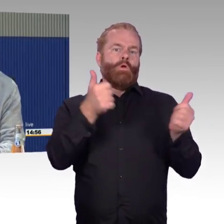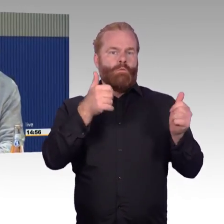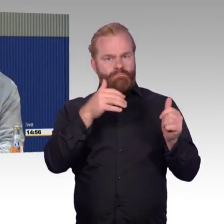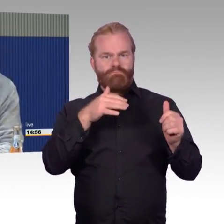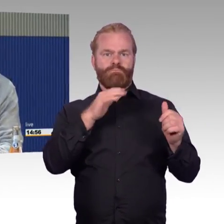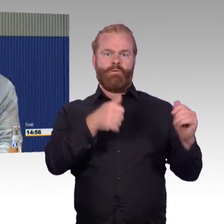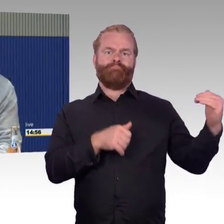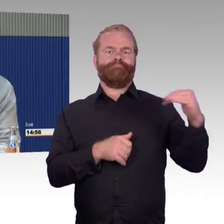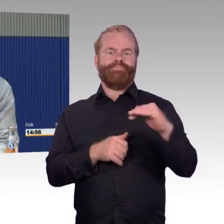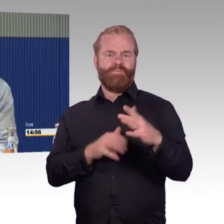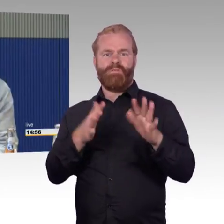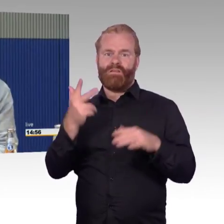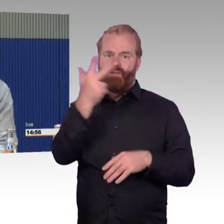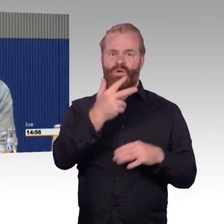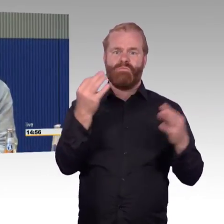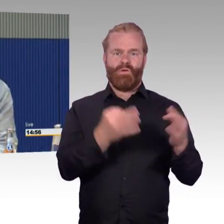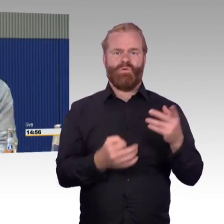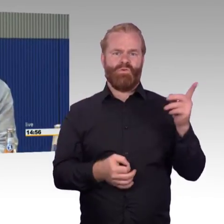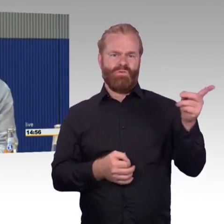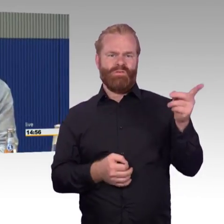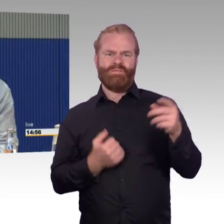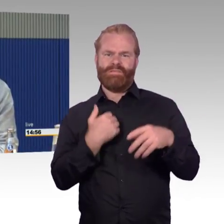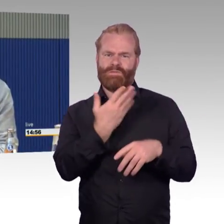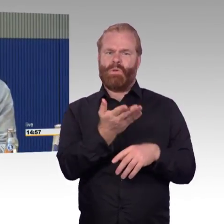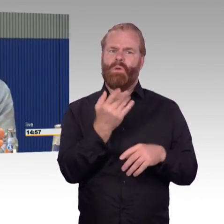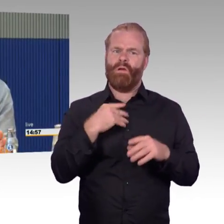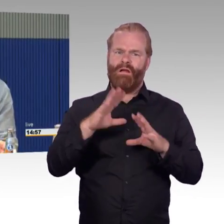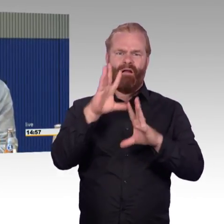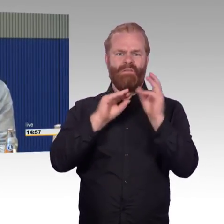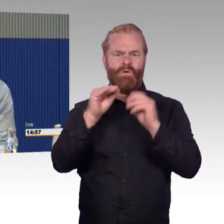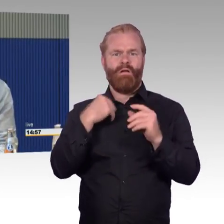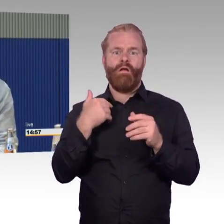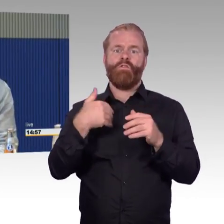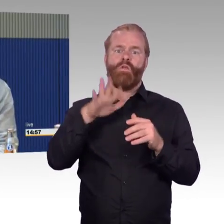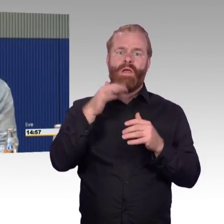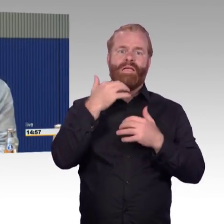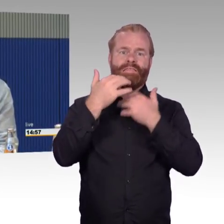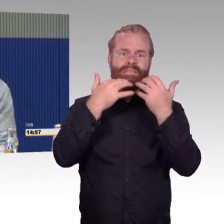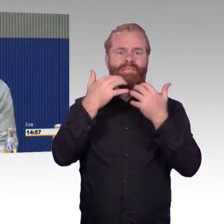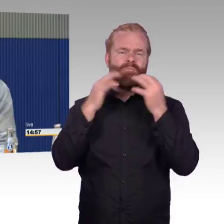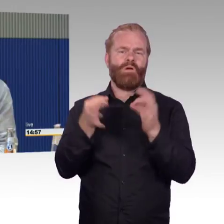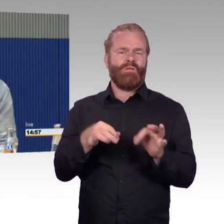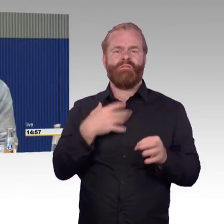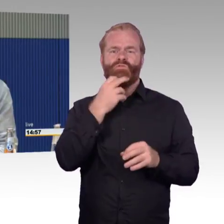Ich hatte das geschildert, die neuen ICEs mit dem Rollstuhl, selbst mit abgebauten Laufrädern kommt man nicht durch die Gänge.